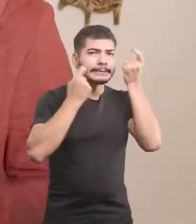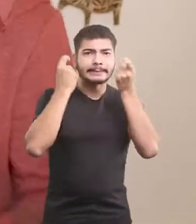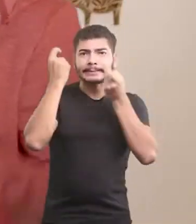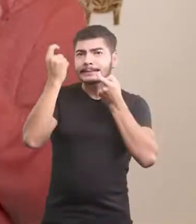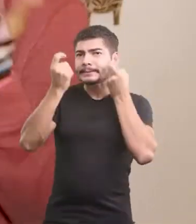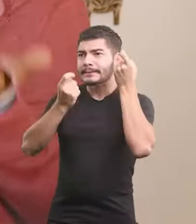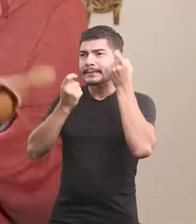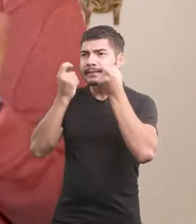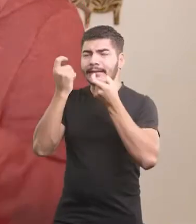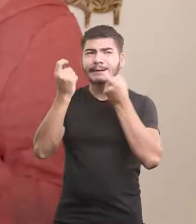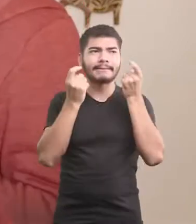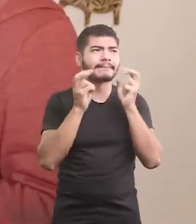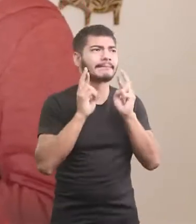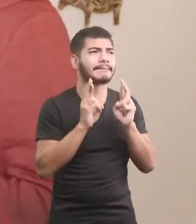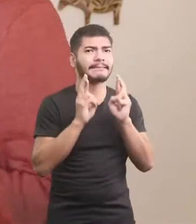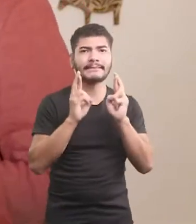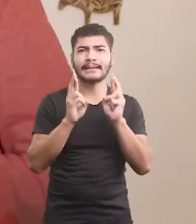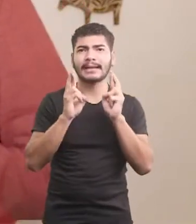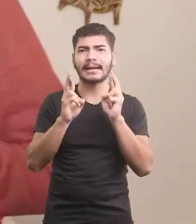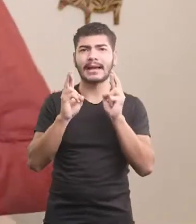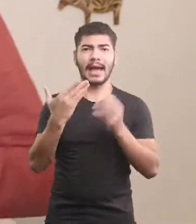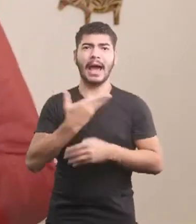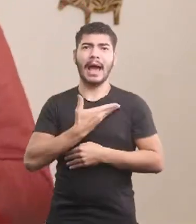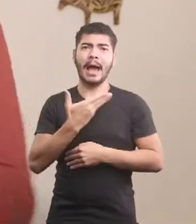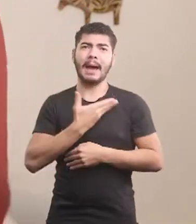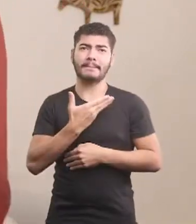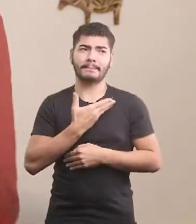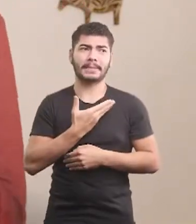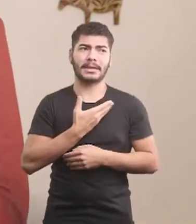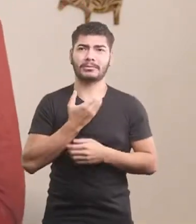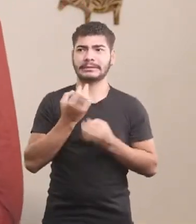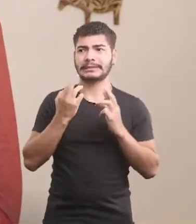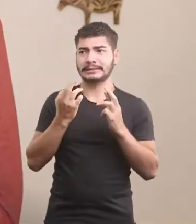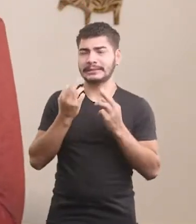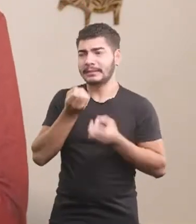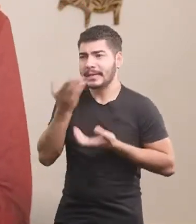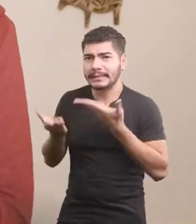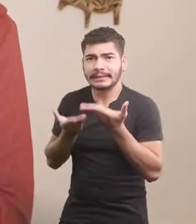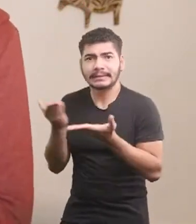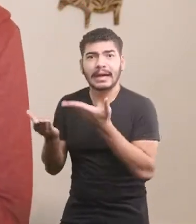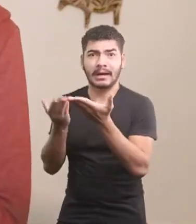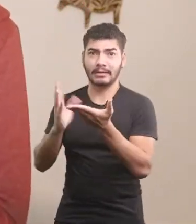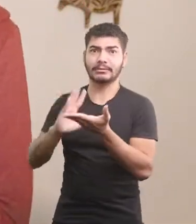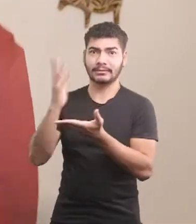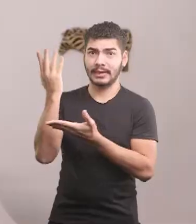Desejando que o amigo fosse muito bem tratado.